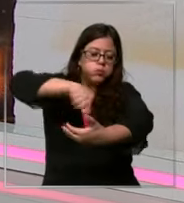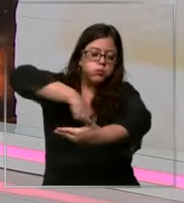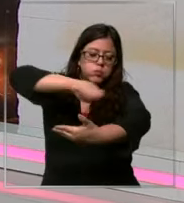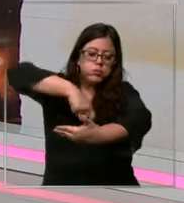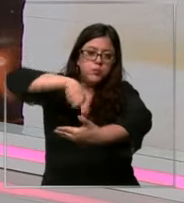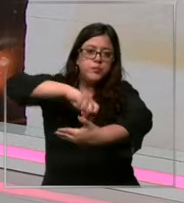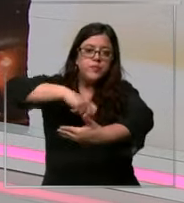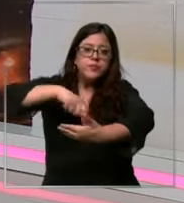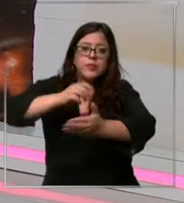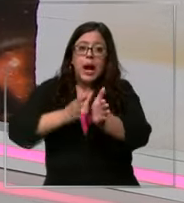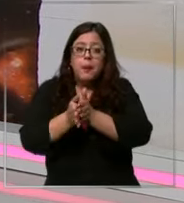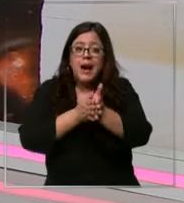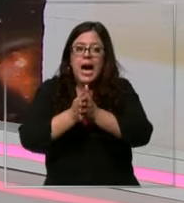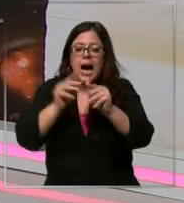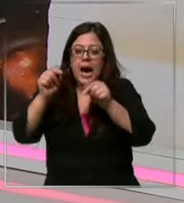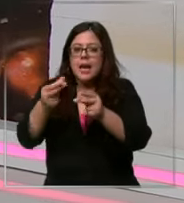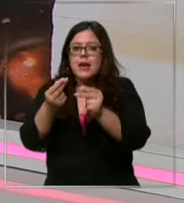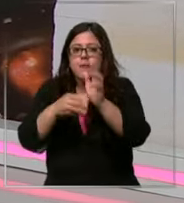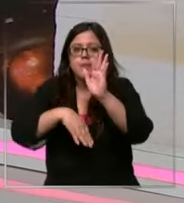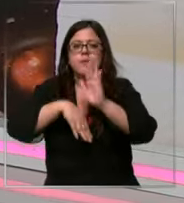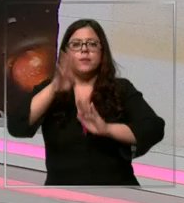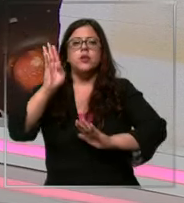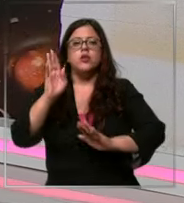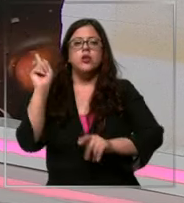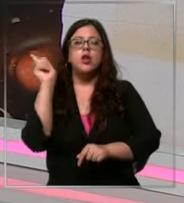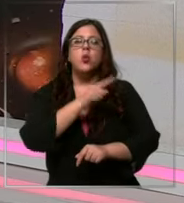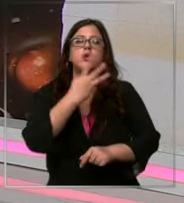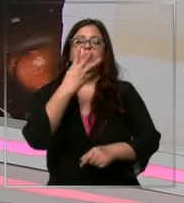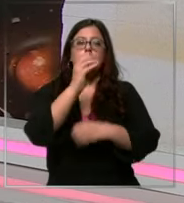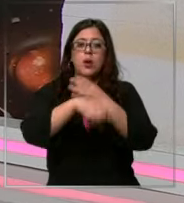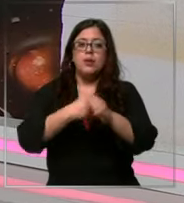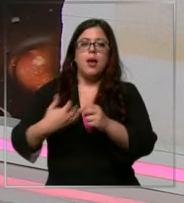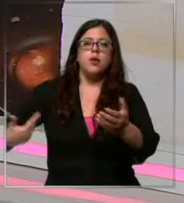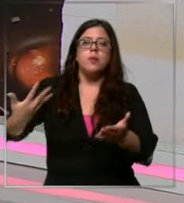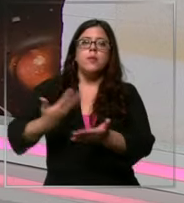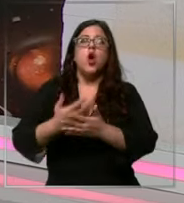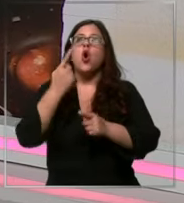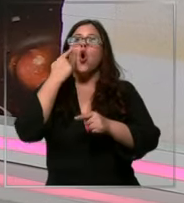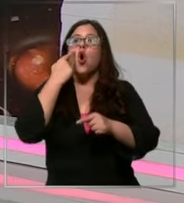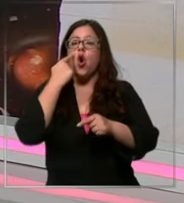la mayor alza en su precio de los últimos 40 años y te paso otro dato maca no soy el único chilenos